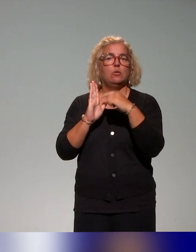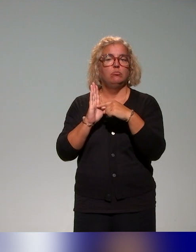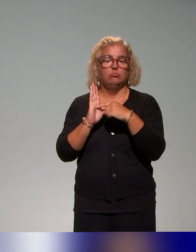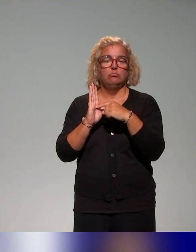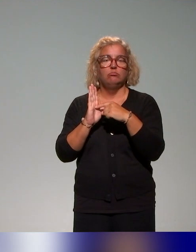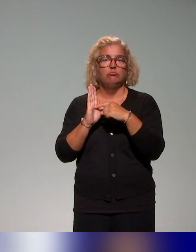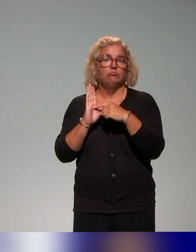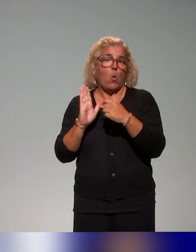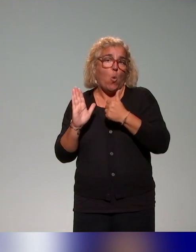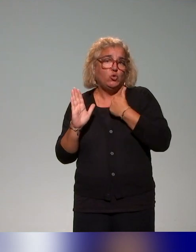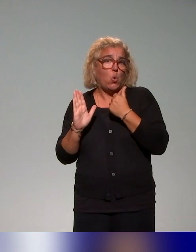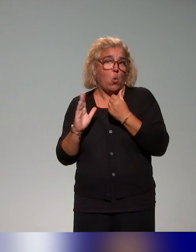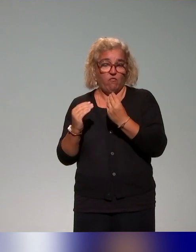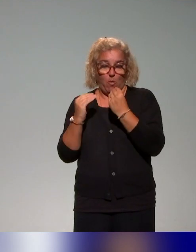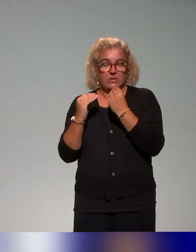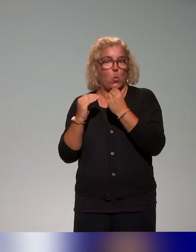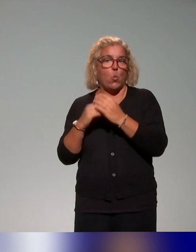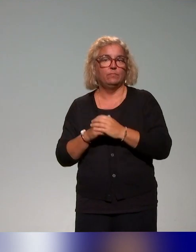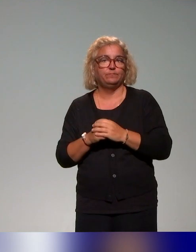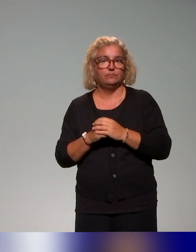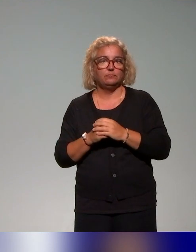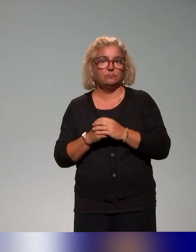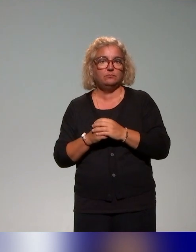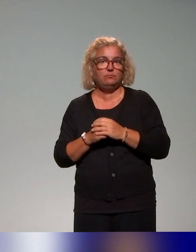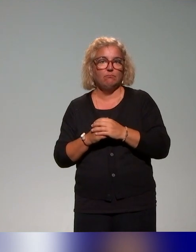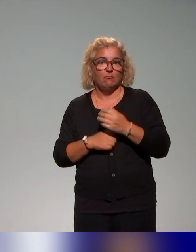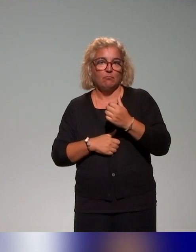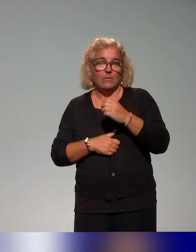dont de l'auto-formation, des MOOCs, des ressources un peu